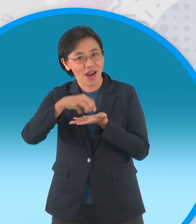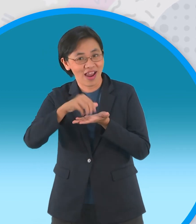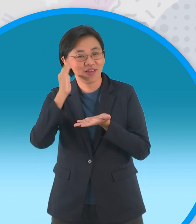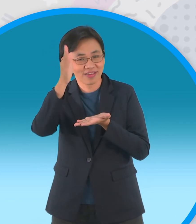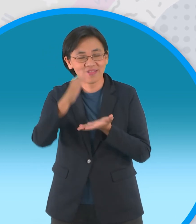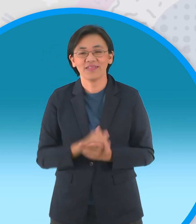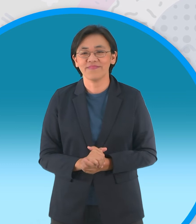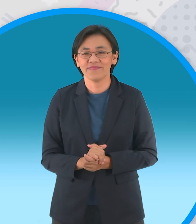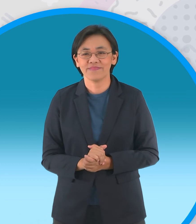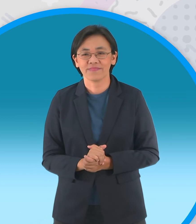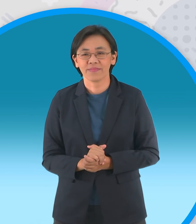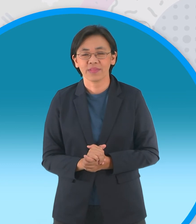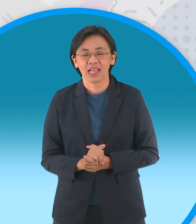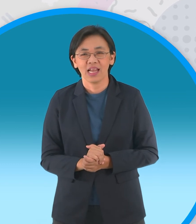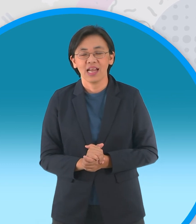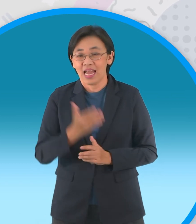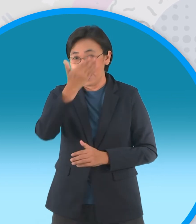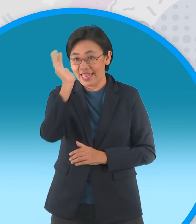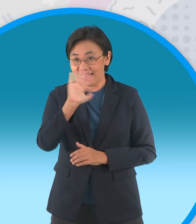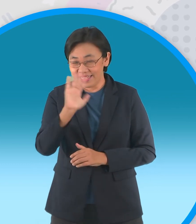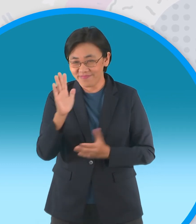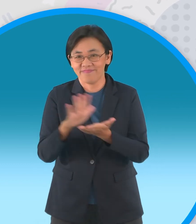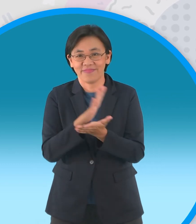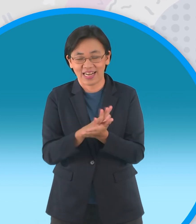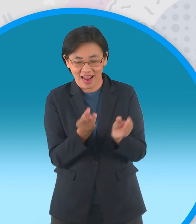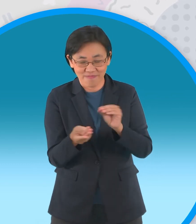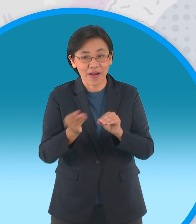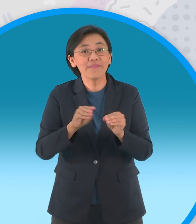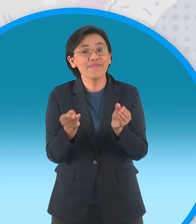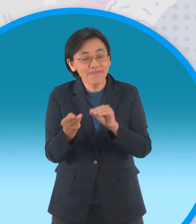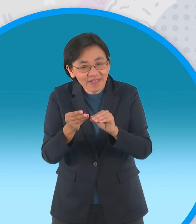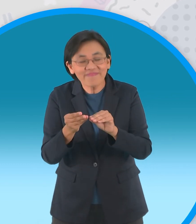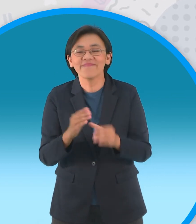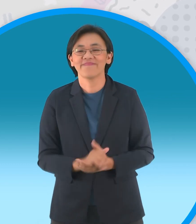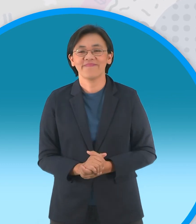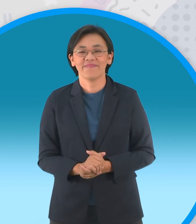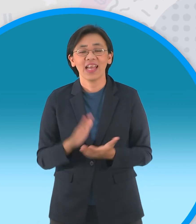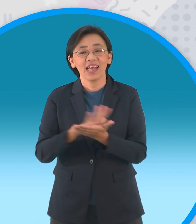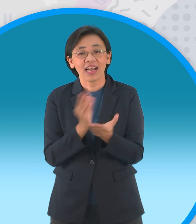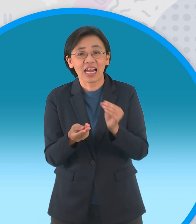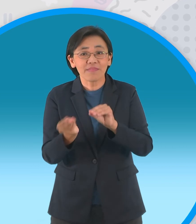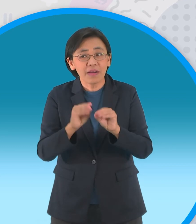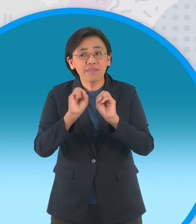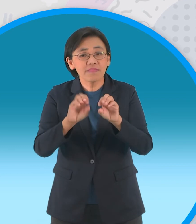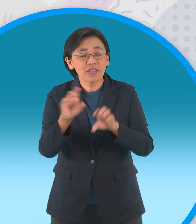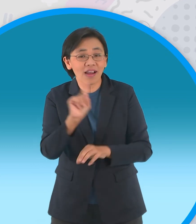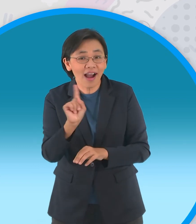เจอกันแน่ในตอนหน้าแล้วก็ตอนตามมา อย่าลืมนะจ๊ะเป็นช่วงของกระดาษพับรับอาเซียน